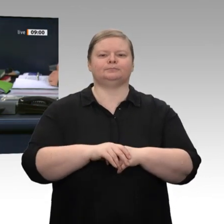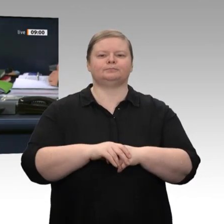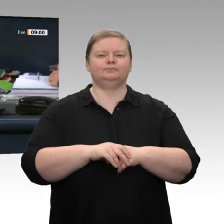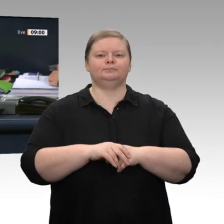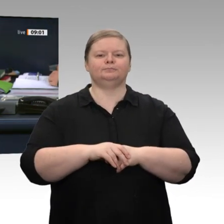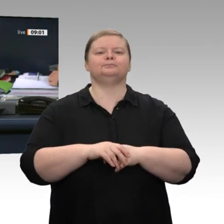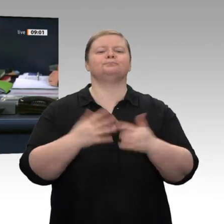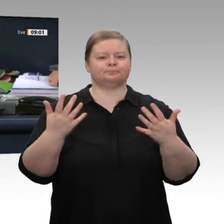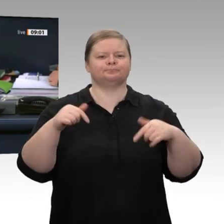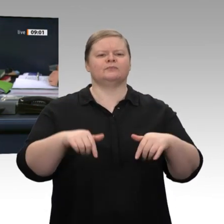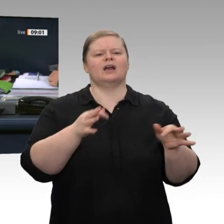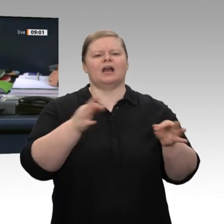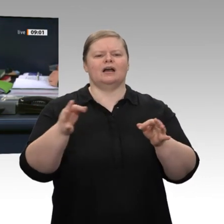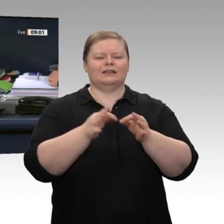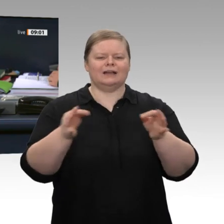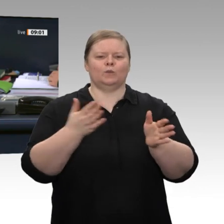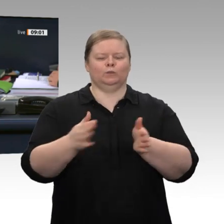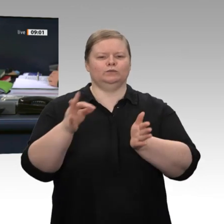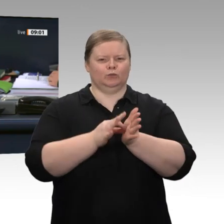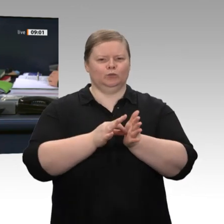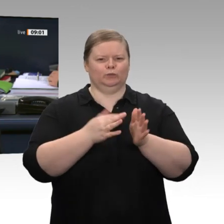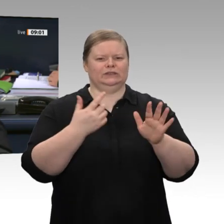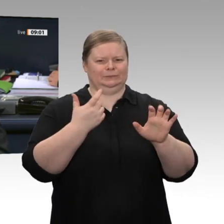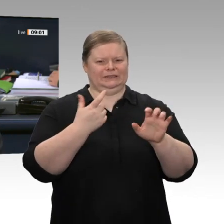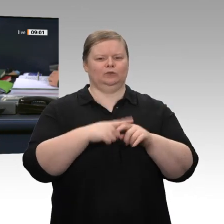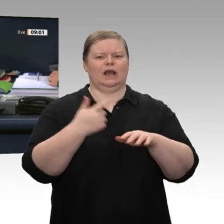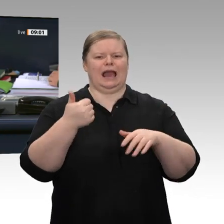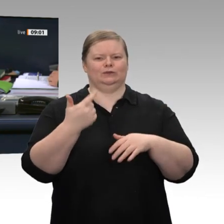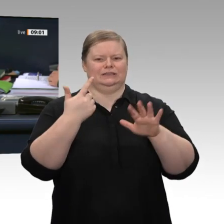abgesetzt werden. Ebenso soll nach einer interfraktionellen Vereinbarung der